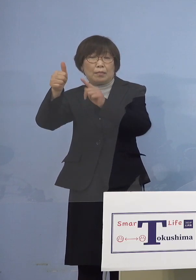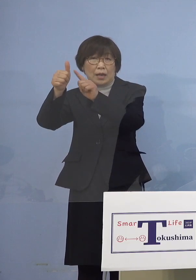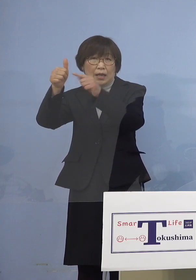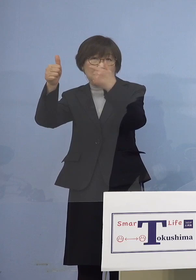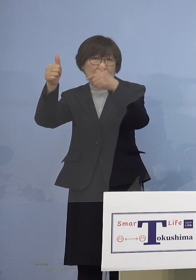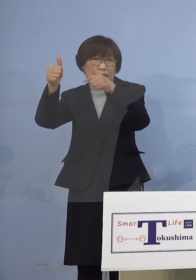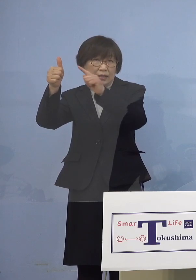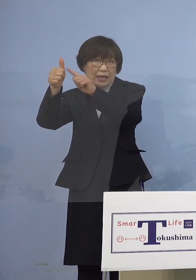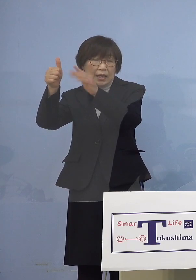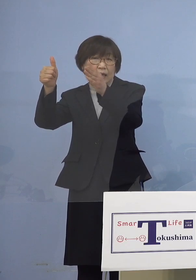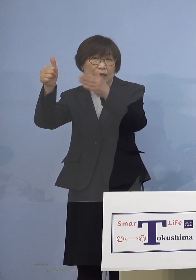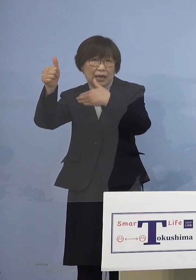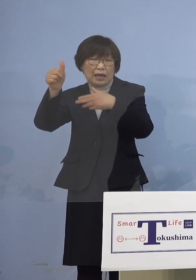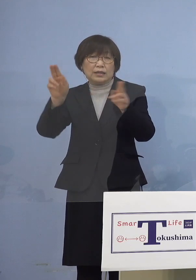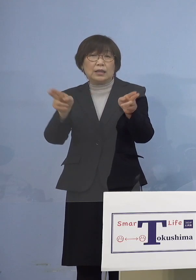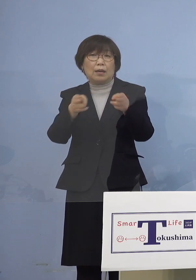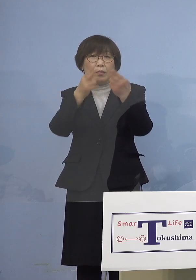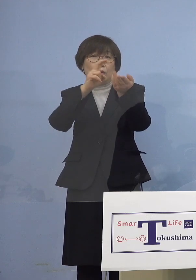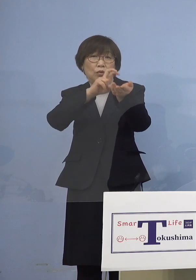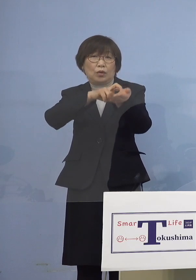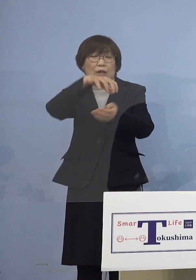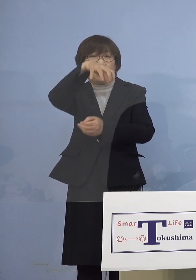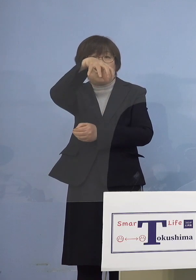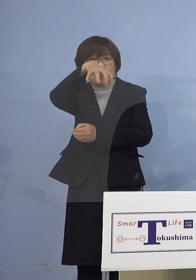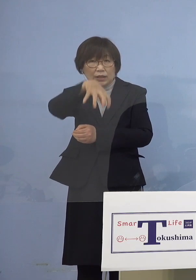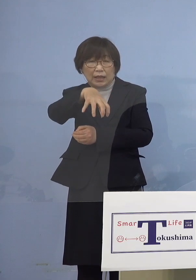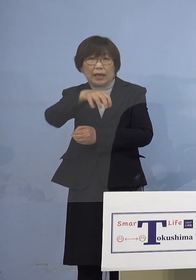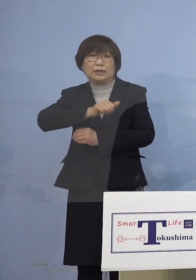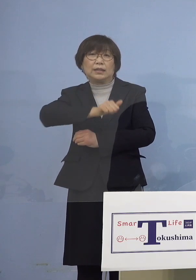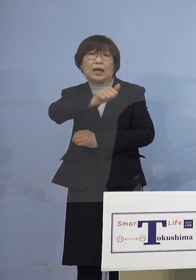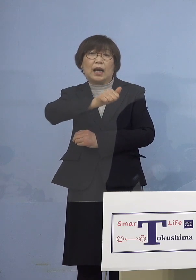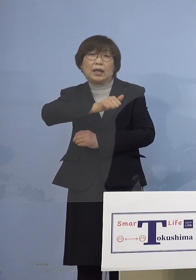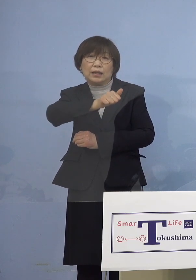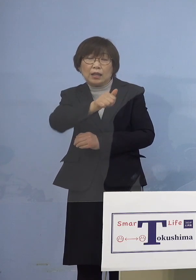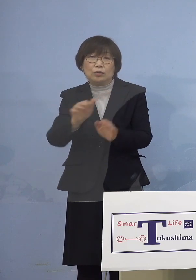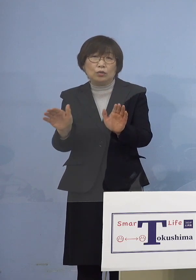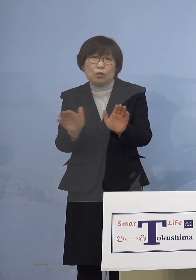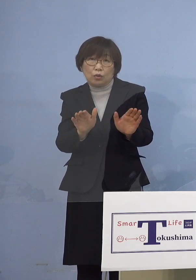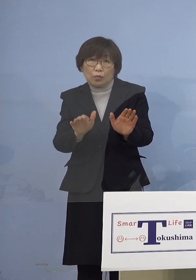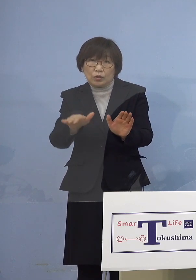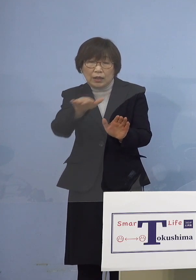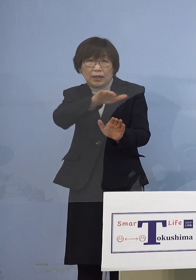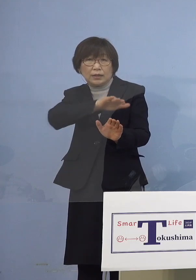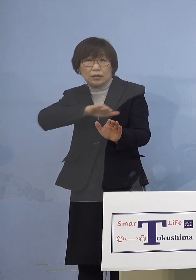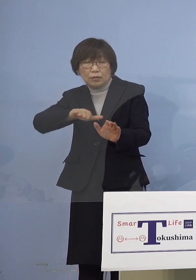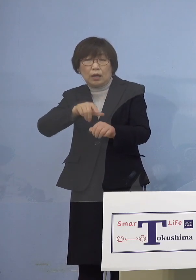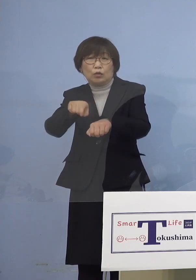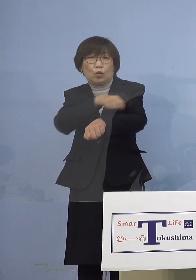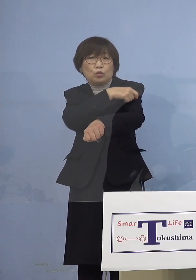「専門の医療機関にかかっている 小児には特別な対応が必要」と